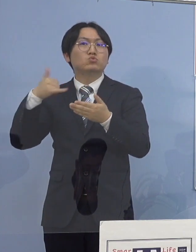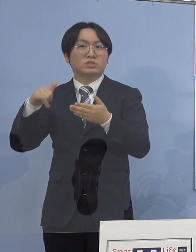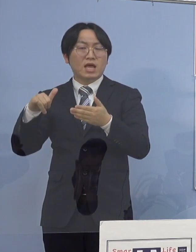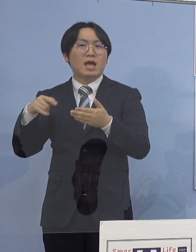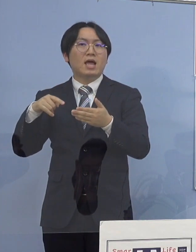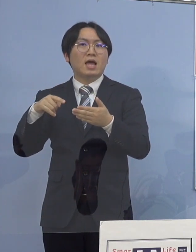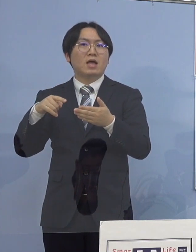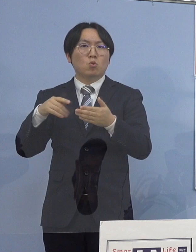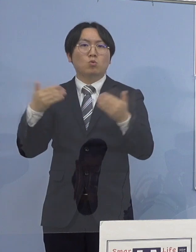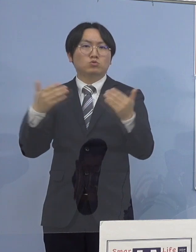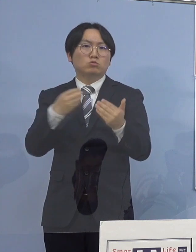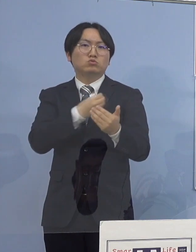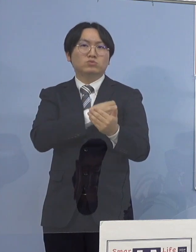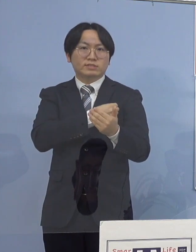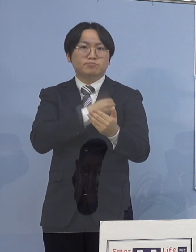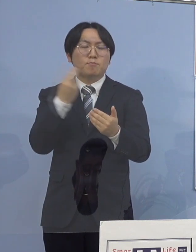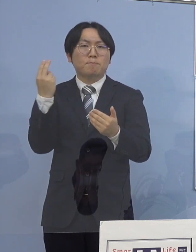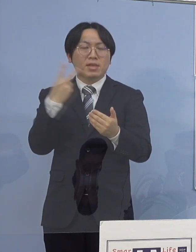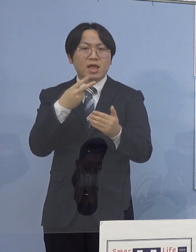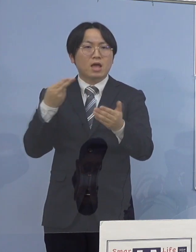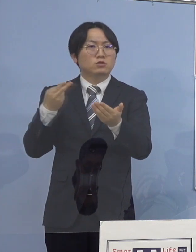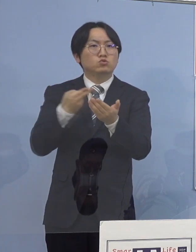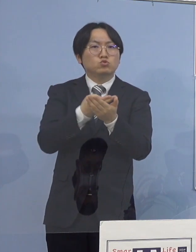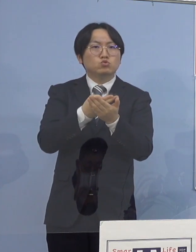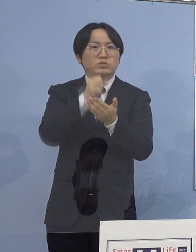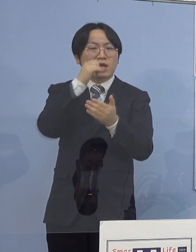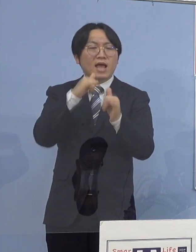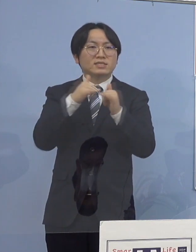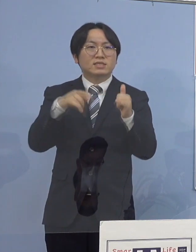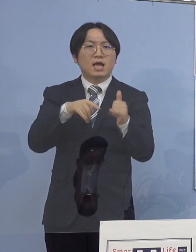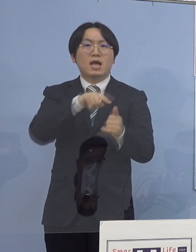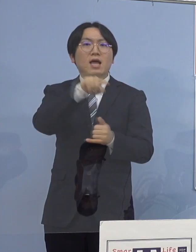入院患者に対する検査を 実施しているところであり